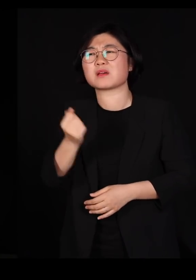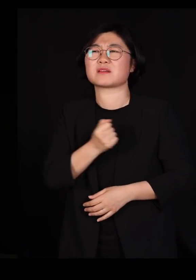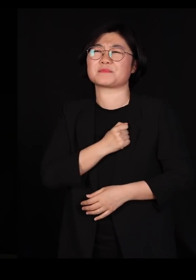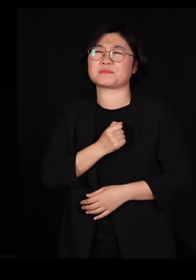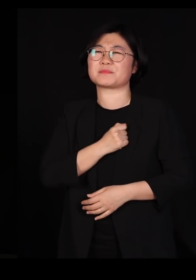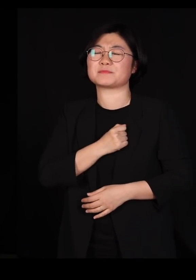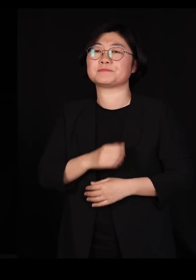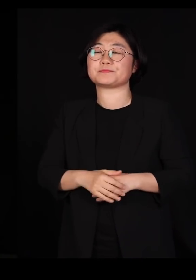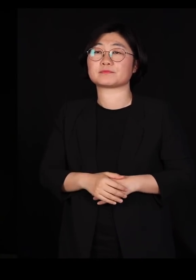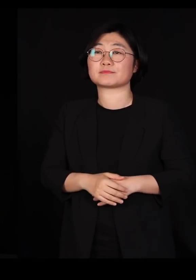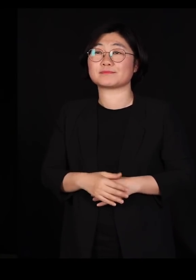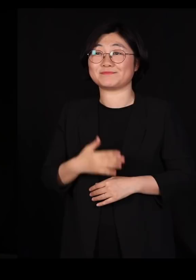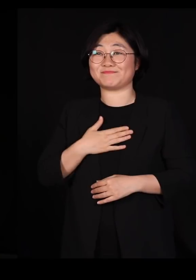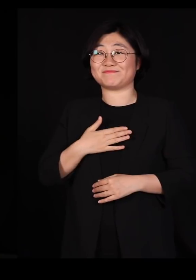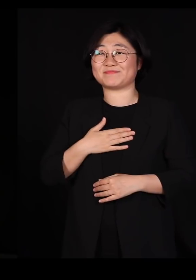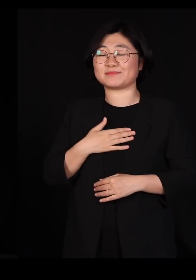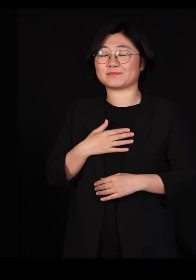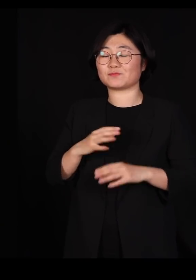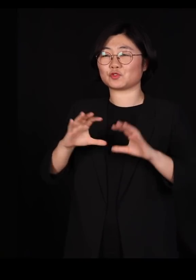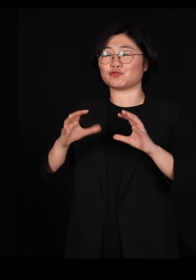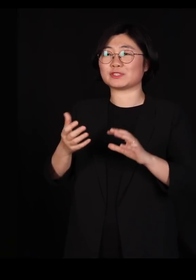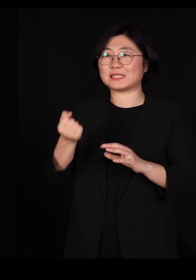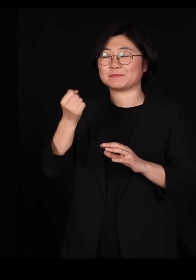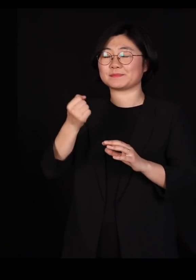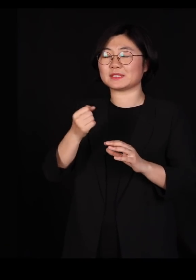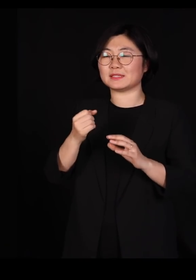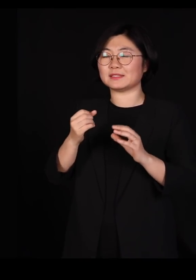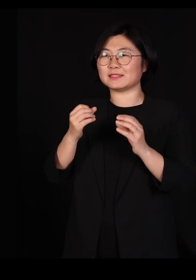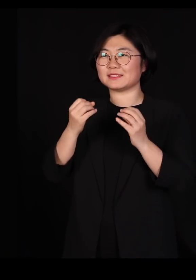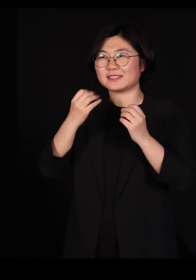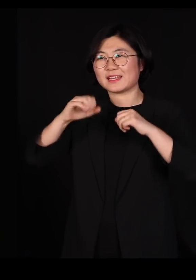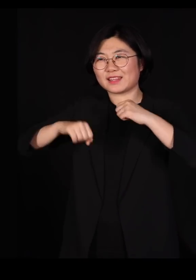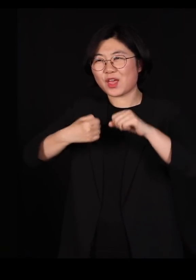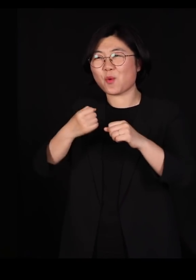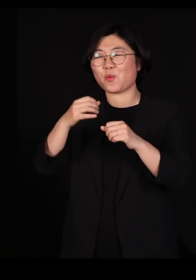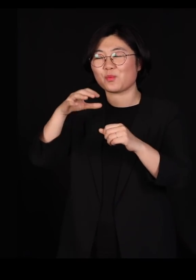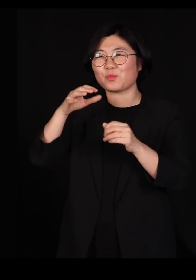제가 어쩌다가 국립생태원장 시절에